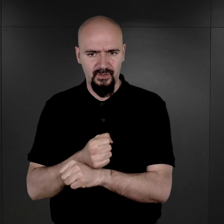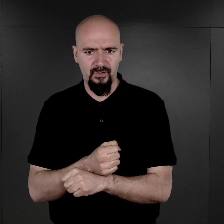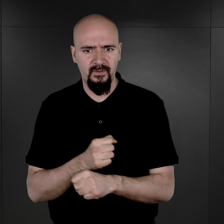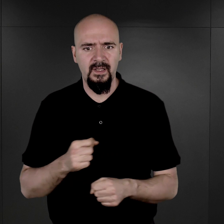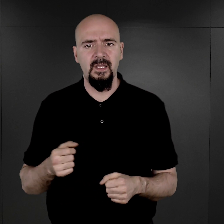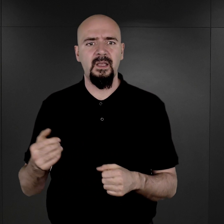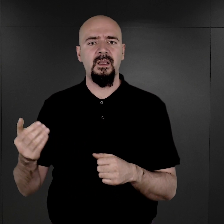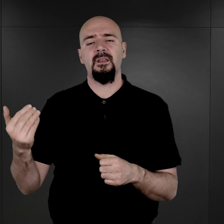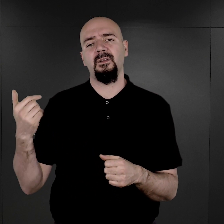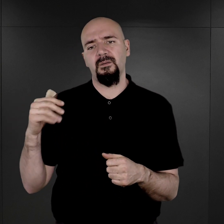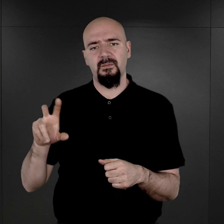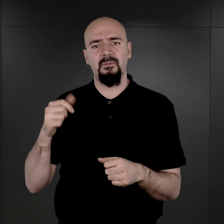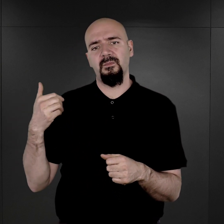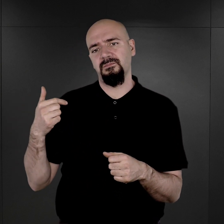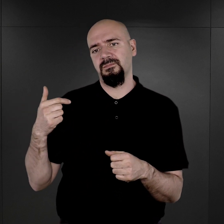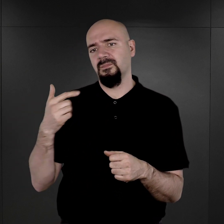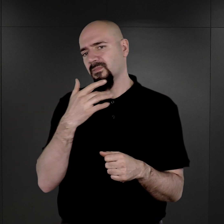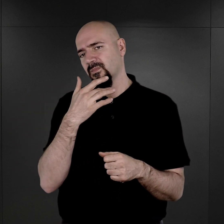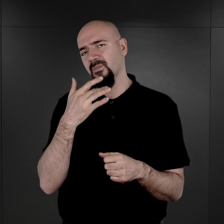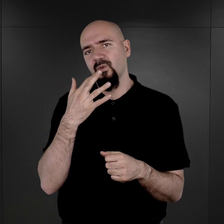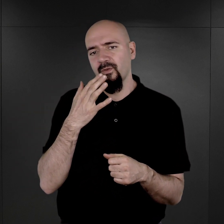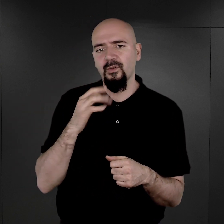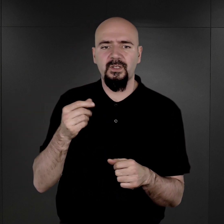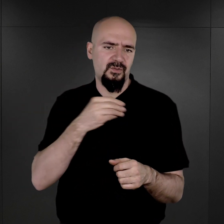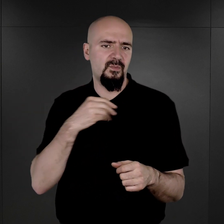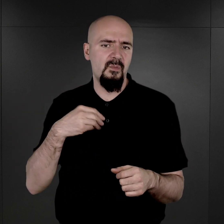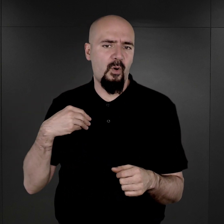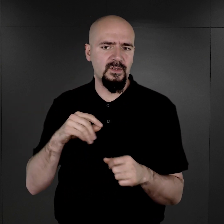dopiero wówczas polecono, zresztą polskim więźniom pod kierunkiem Tadeusza Joachimowskiego,